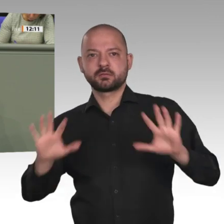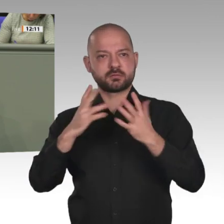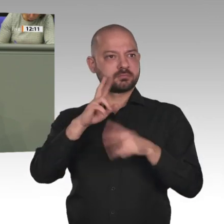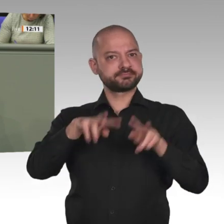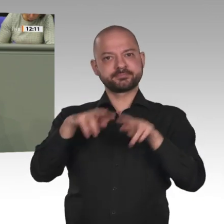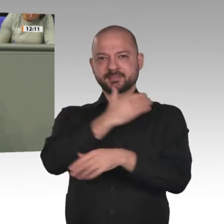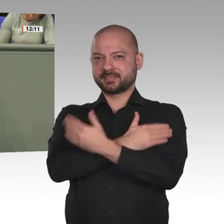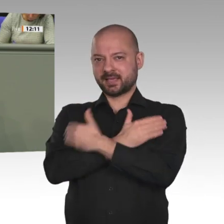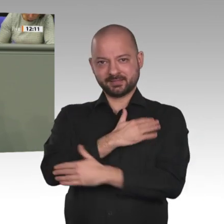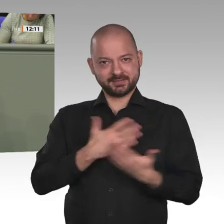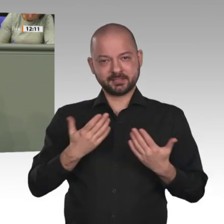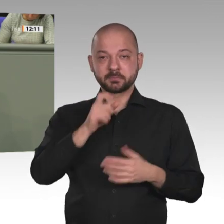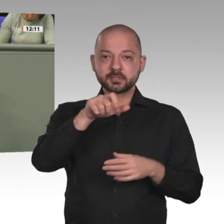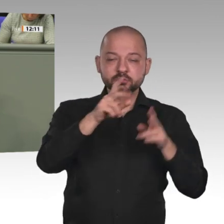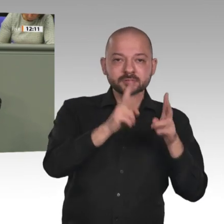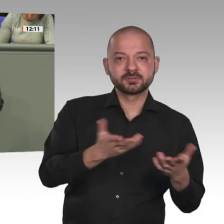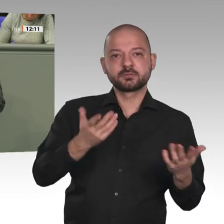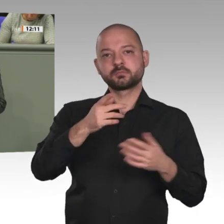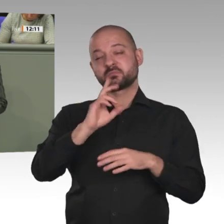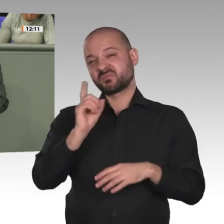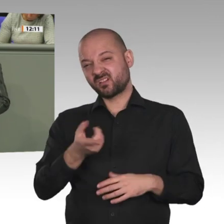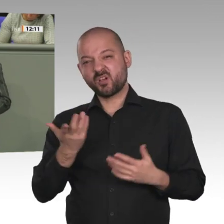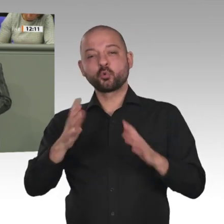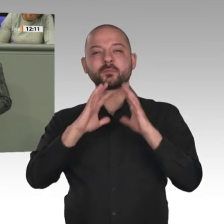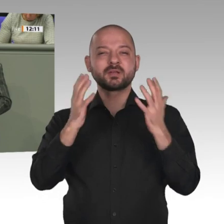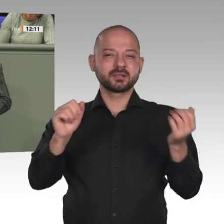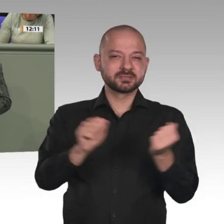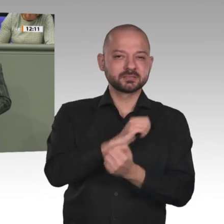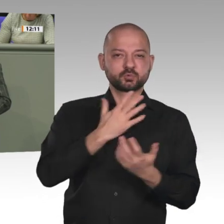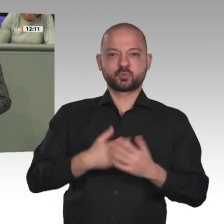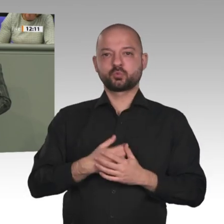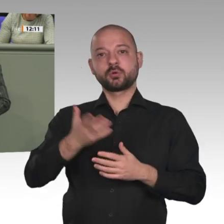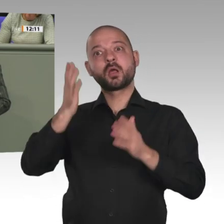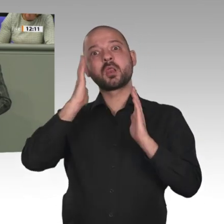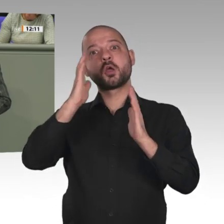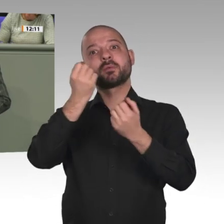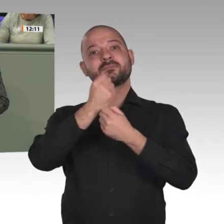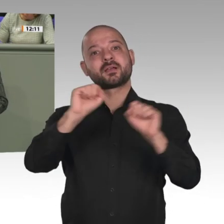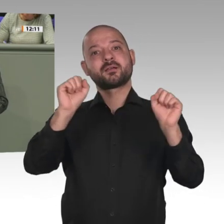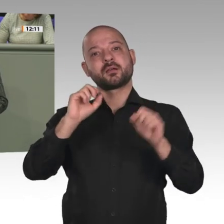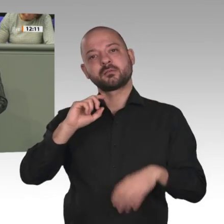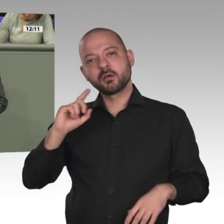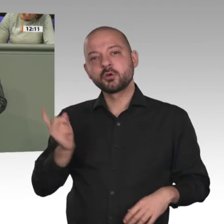Sudan; denn nur das kann sinnvolle Lösungen hervorbringen und vor allen Dingen eins: Es schützt die Menschen, vor allen Dingen die Mädchen.